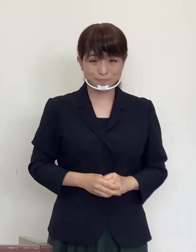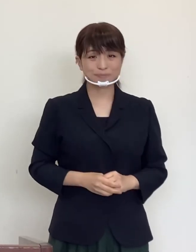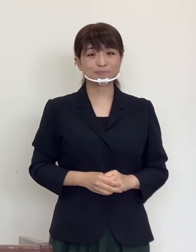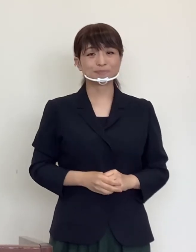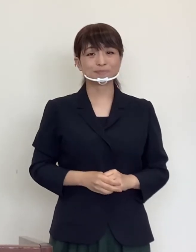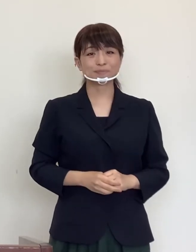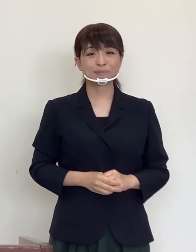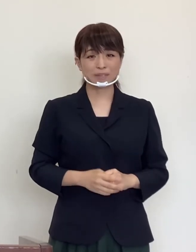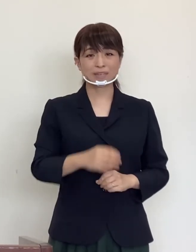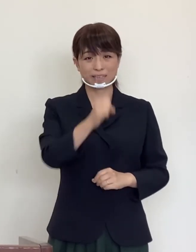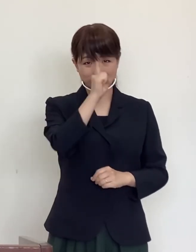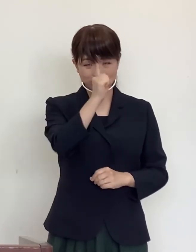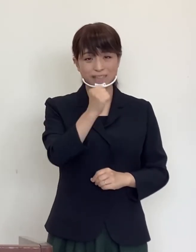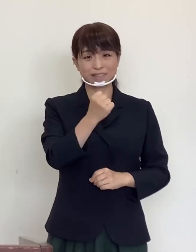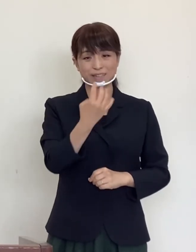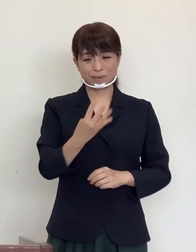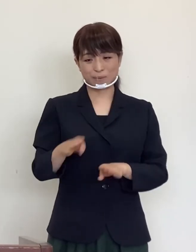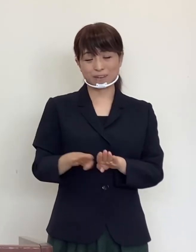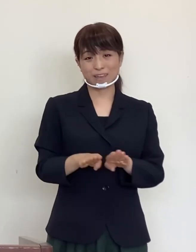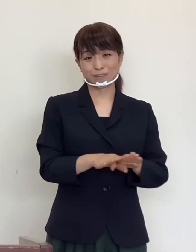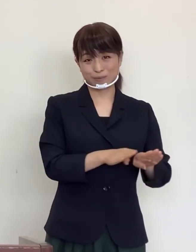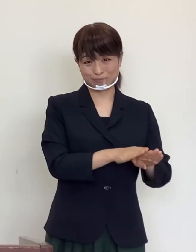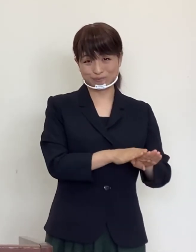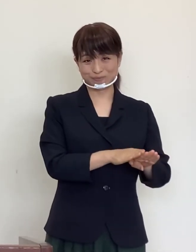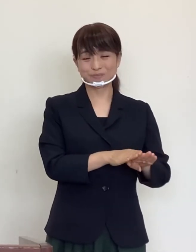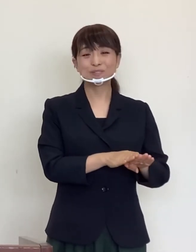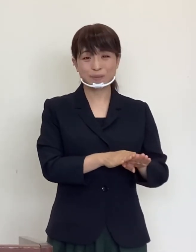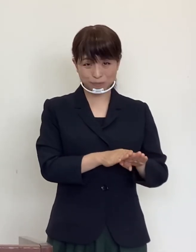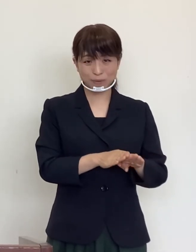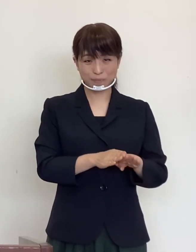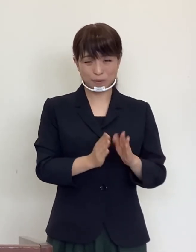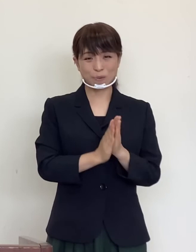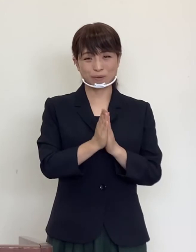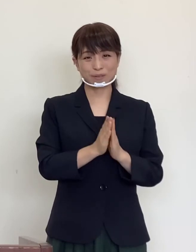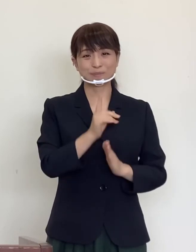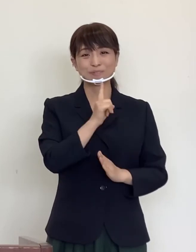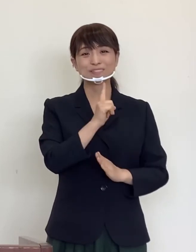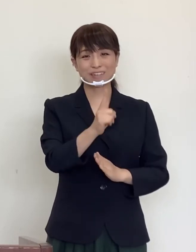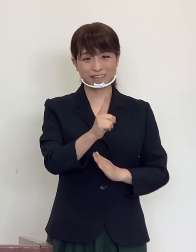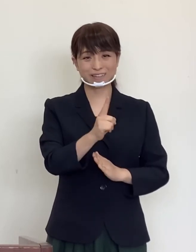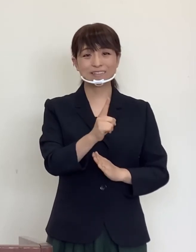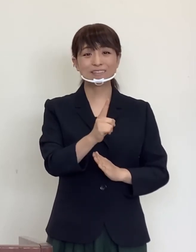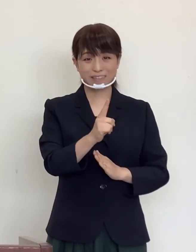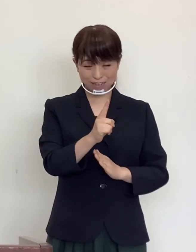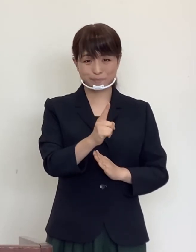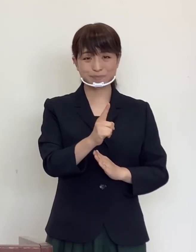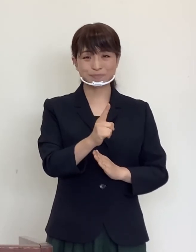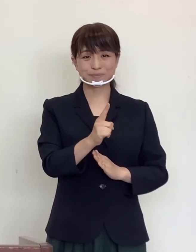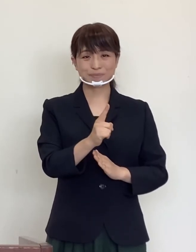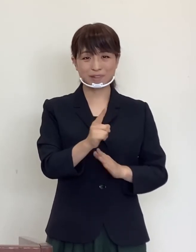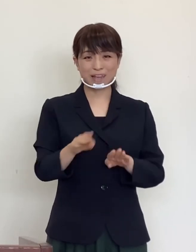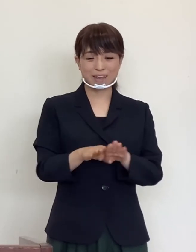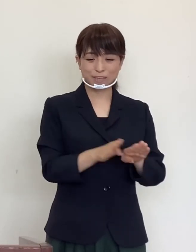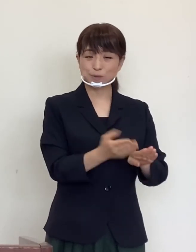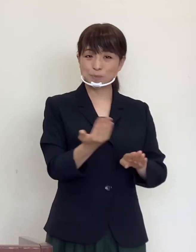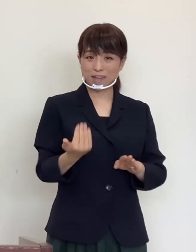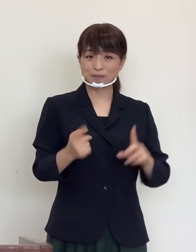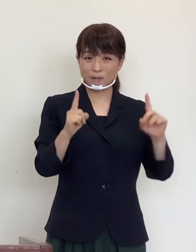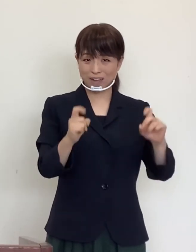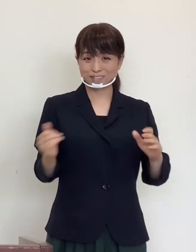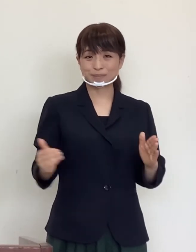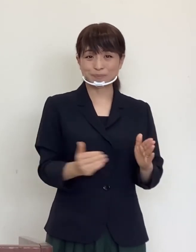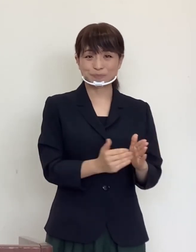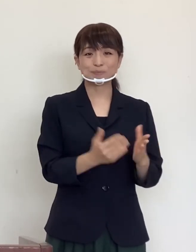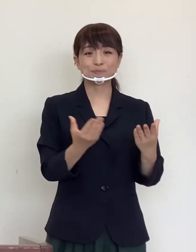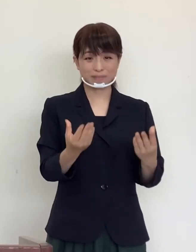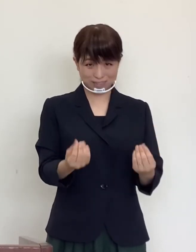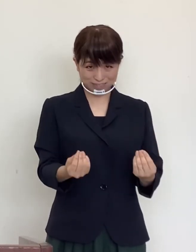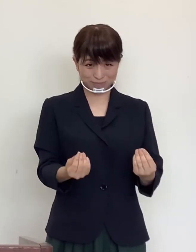良き連休となることをお祈り致しまして、連休前のご挨拶とさせていただきます